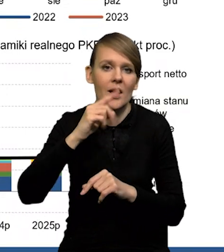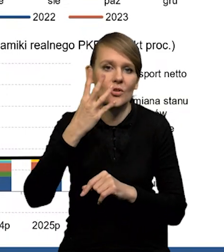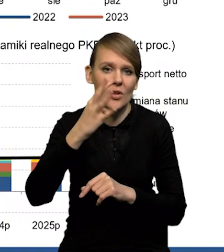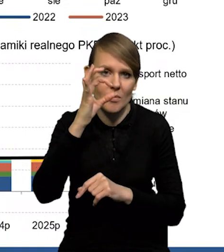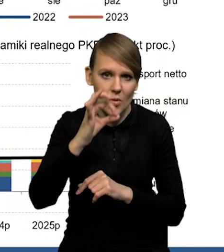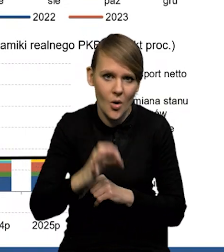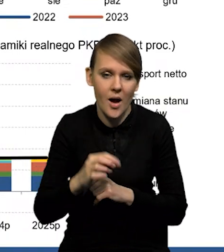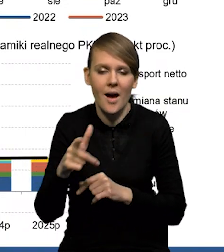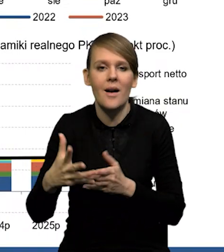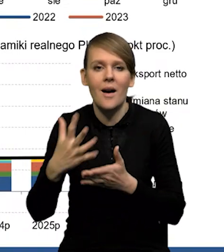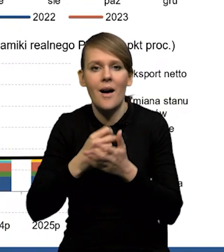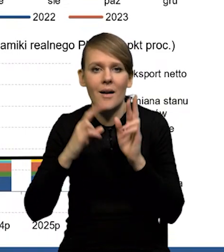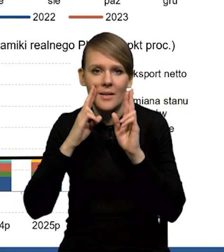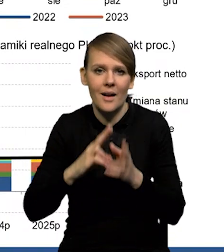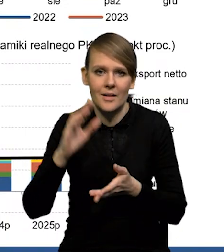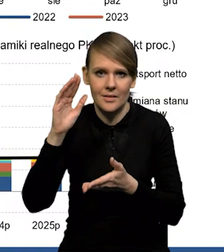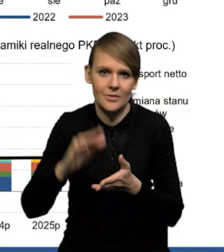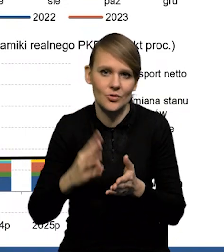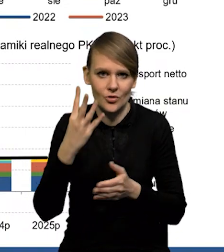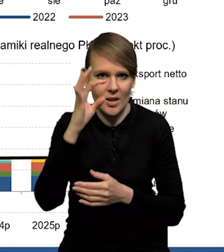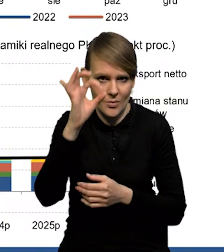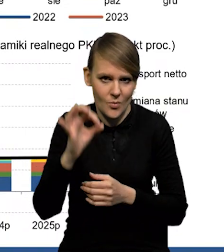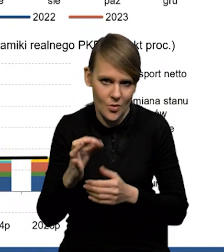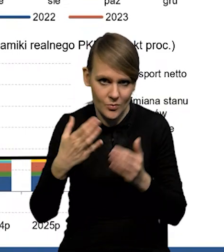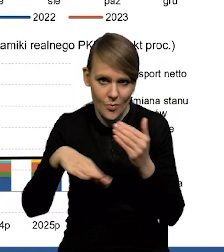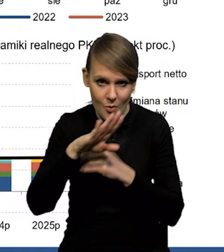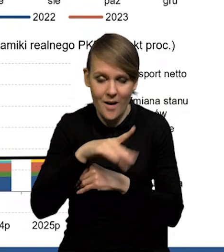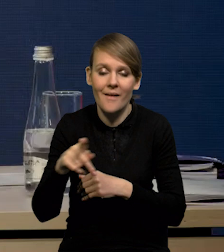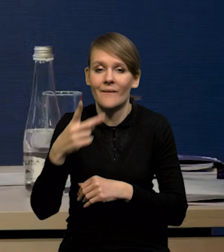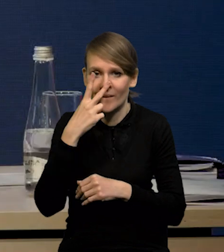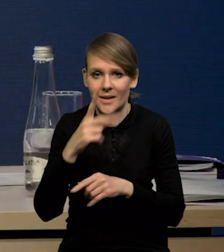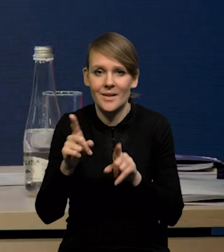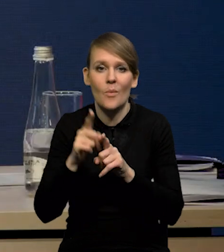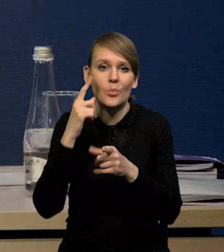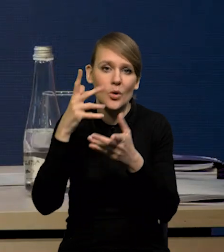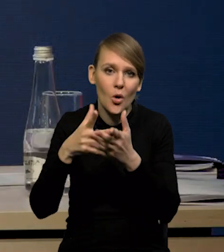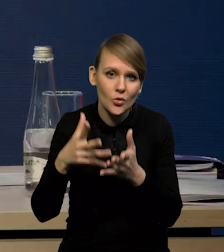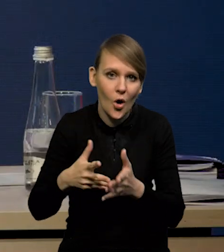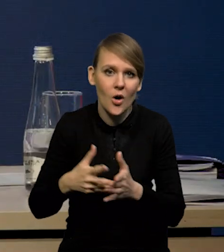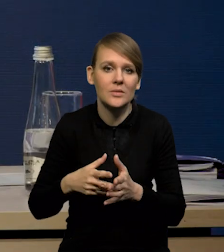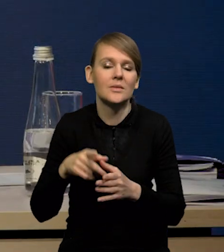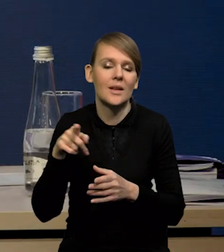ten spadek wynagrodzeń realnych jest ponad czteroprocentowy. I to widać też w prognozach i w dekompozycji tej prognozy,